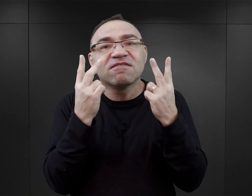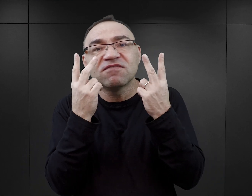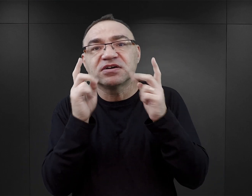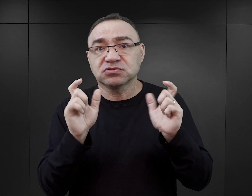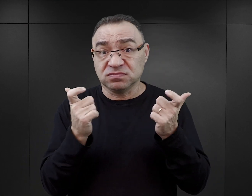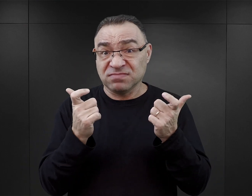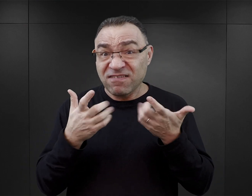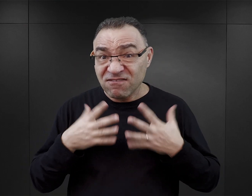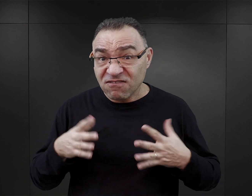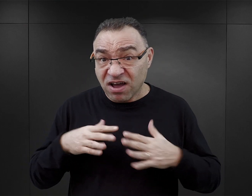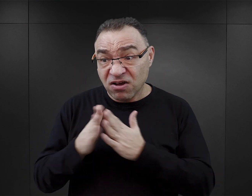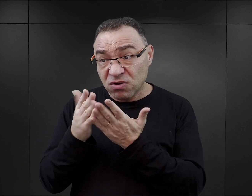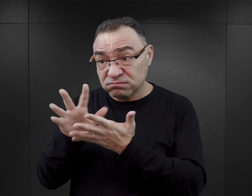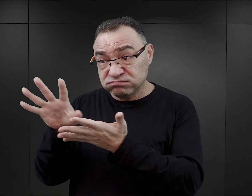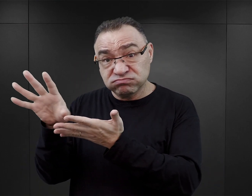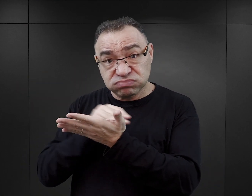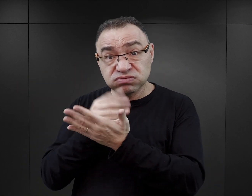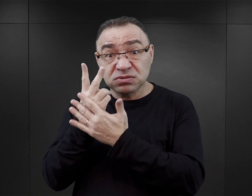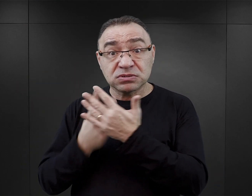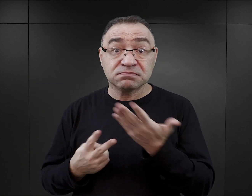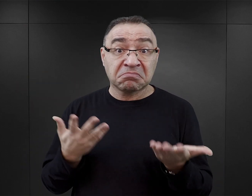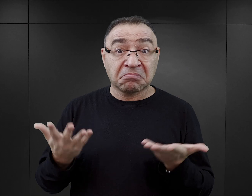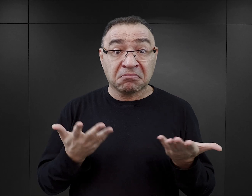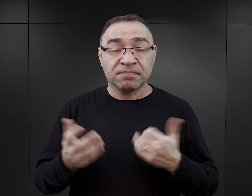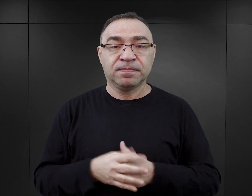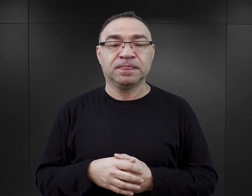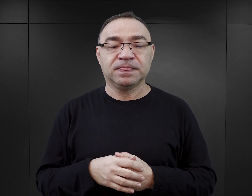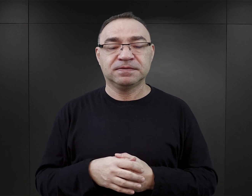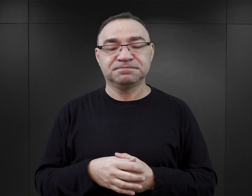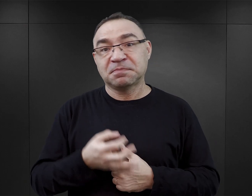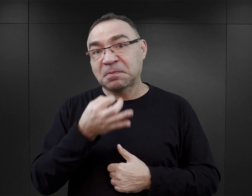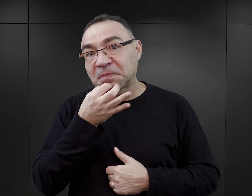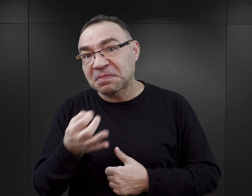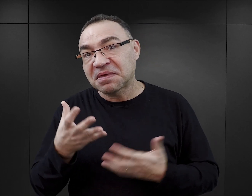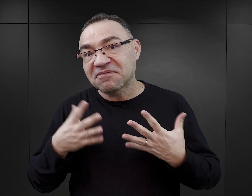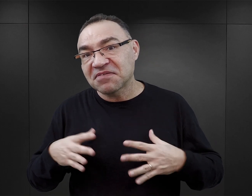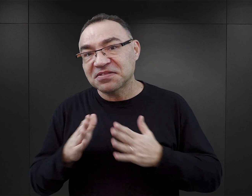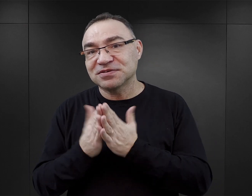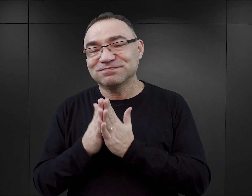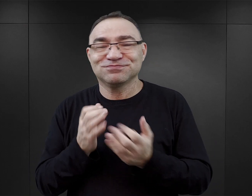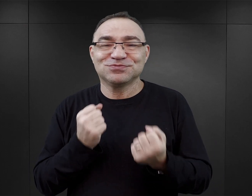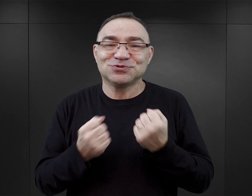I czy w ogóle warto sięgać po tego typu literaturę? Pytanie, czy warto sięgać po takie książki, jest trudne o tyle,